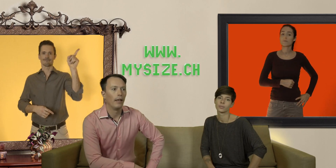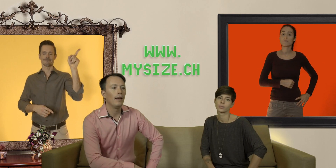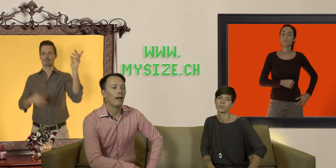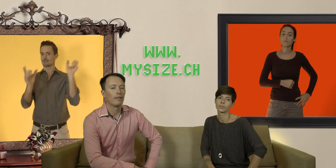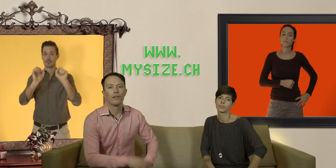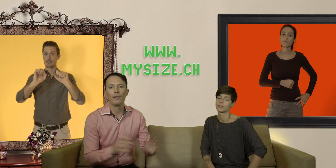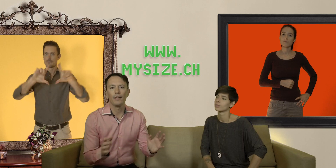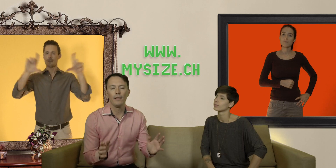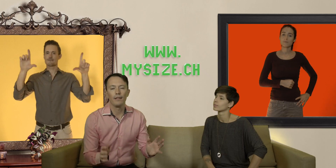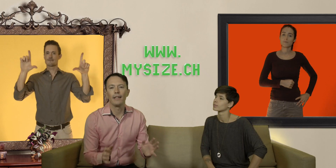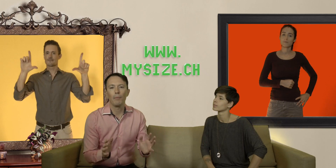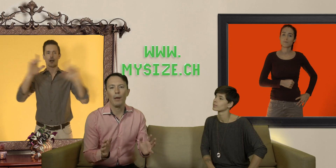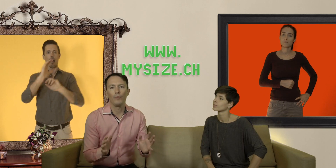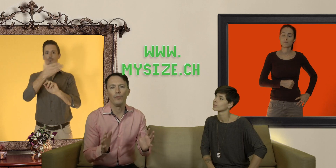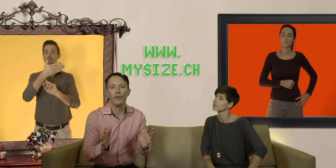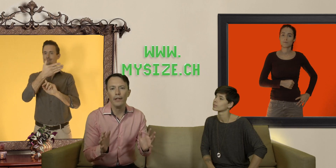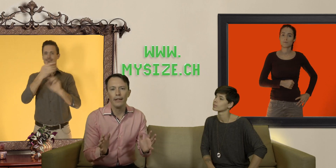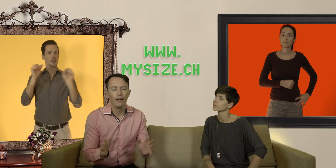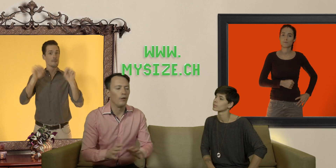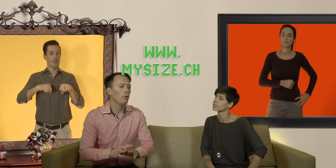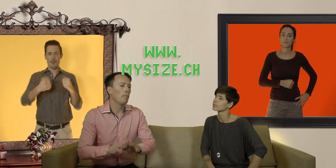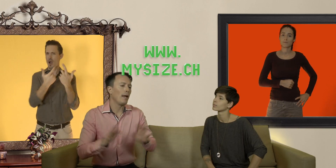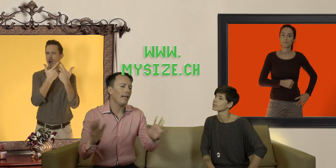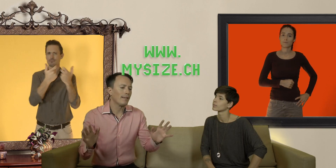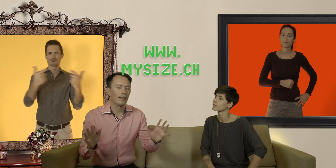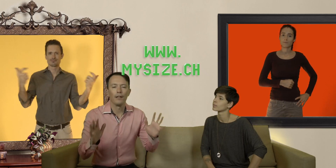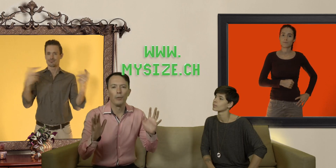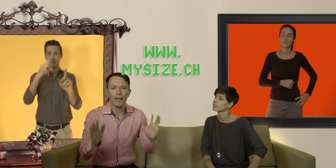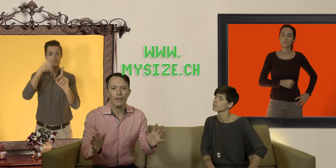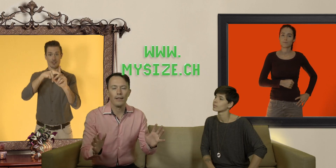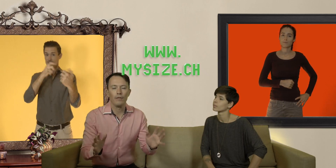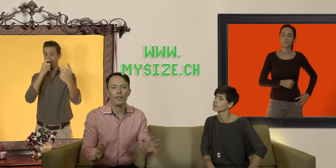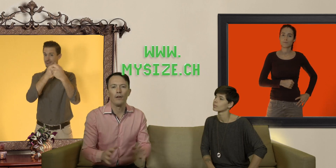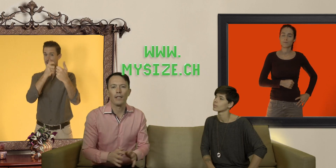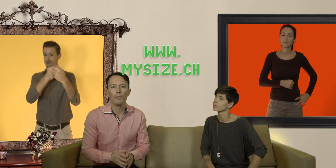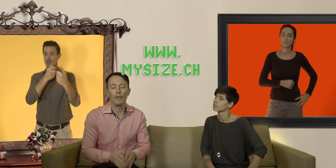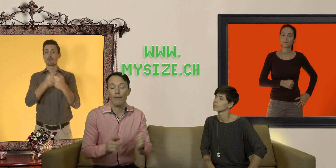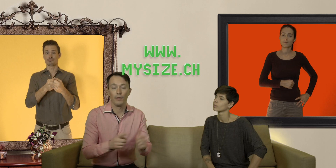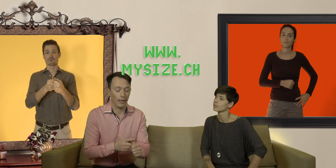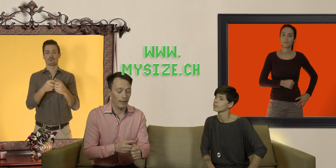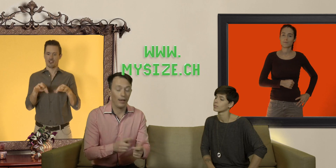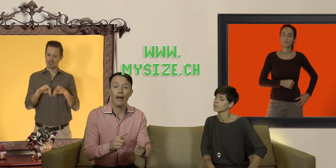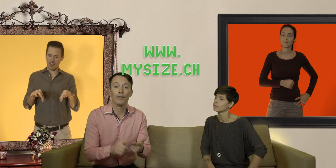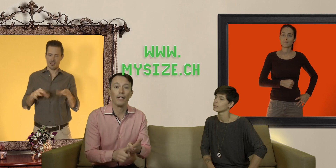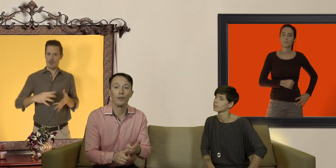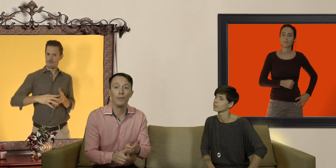et là ce site est capable de vous donner une palette de préservatifs qui correspondent à votre taille à votre anatomie